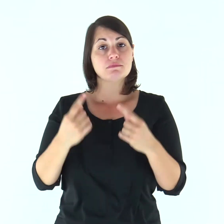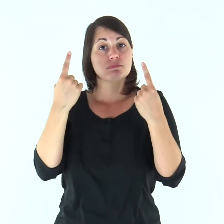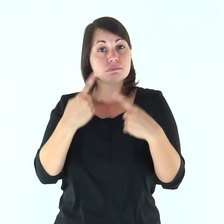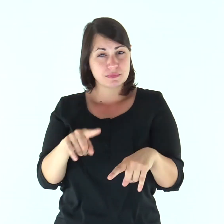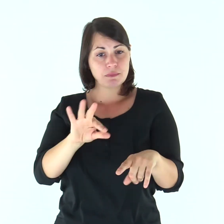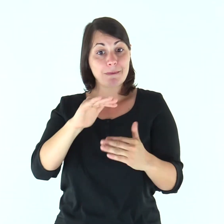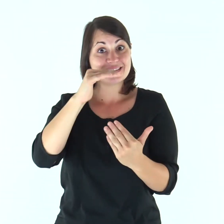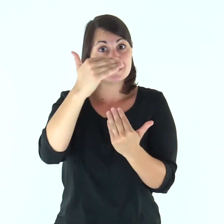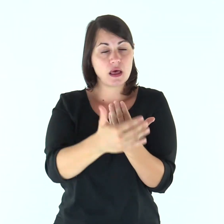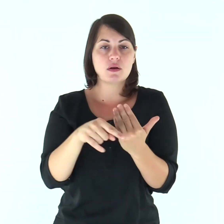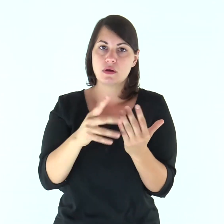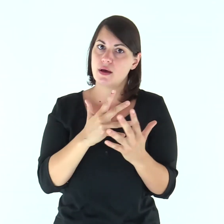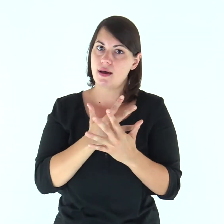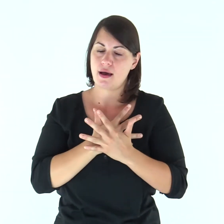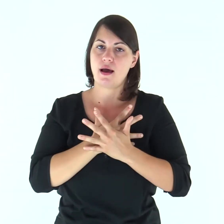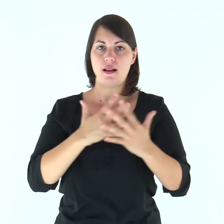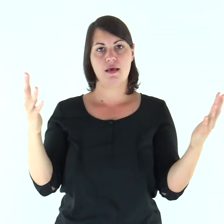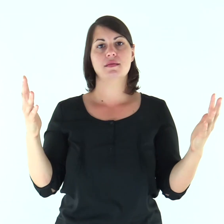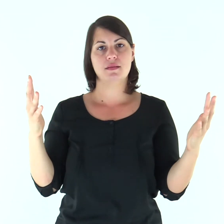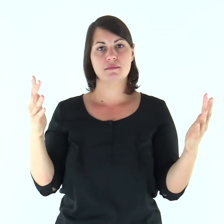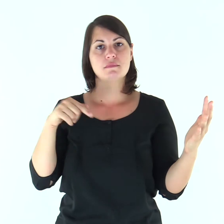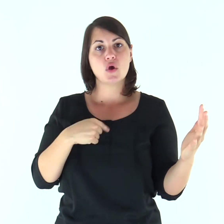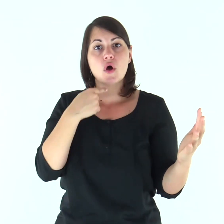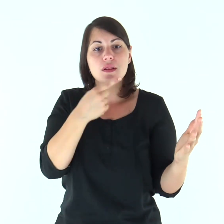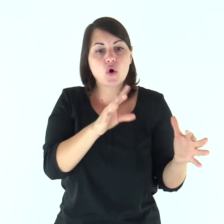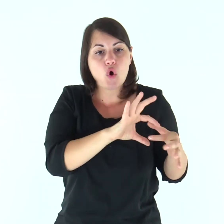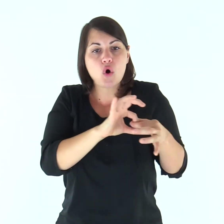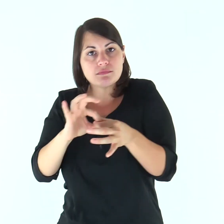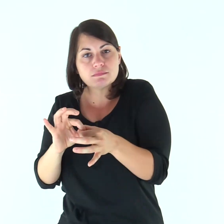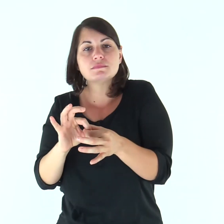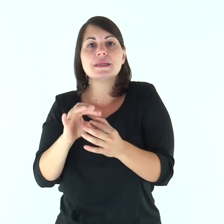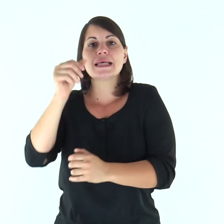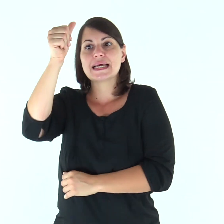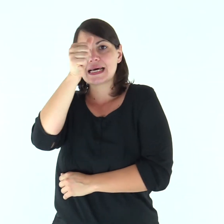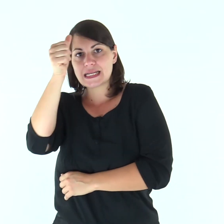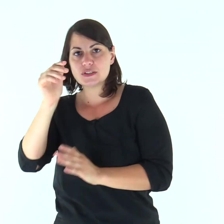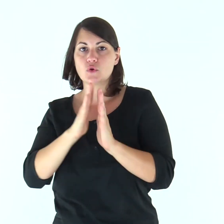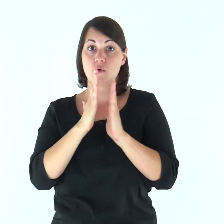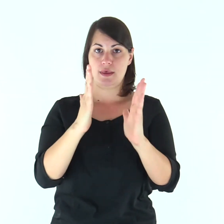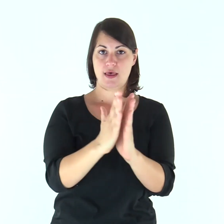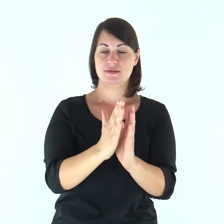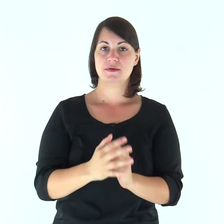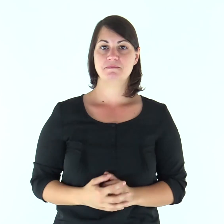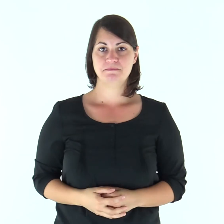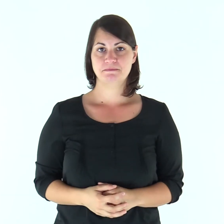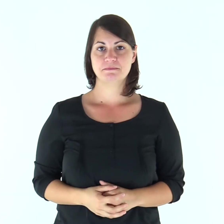Questo mistero è grande: io lo dico in riferimento a Cristo e alla Chiesa!